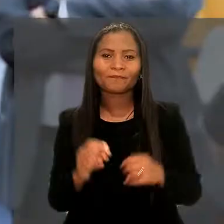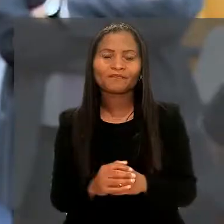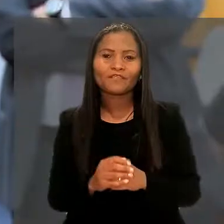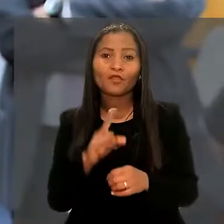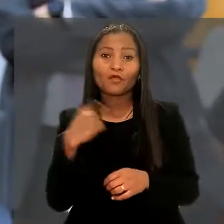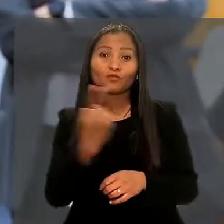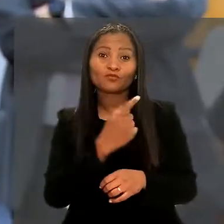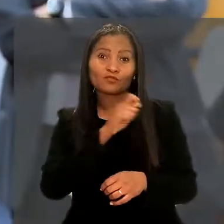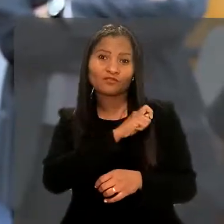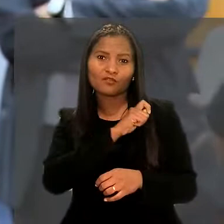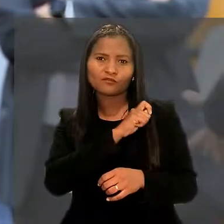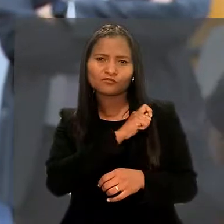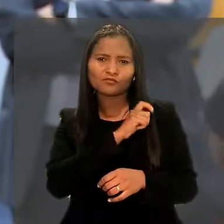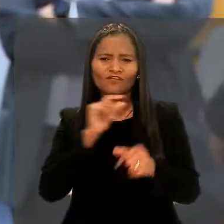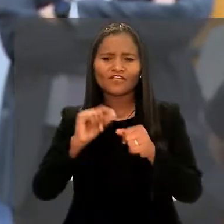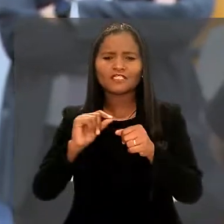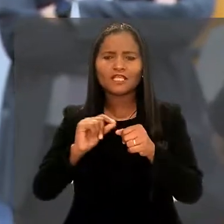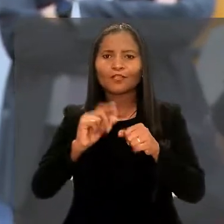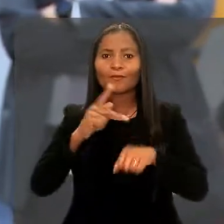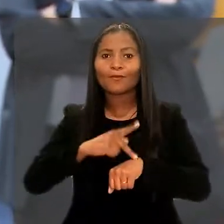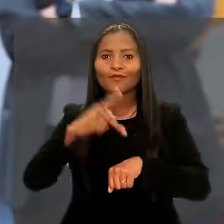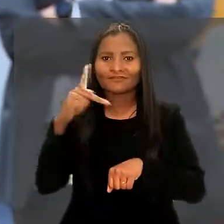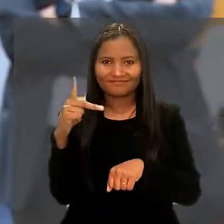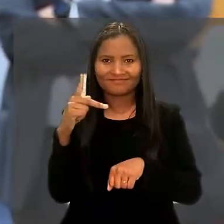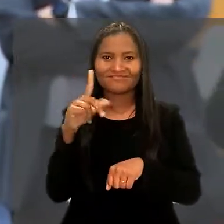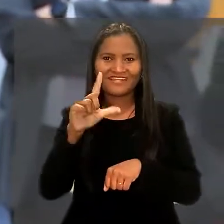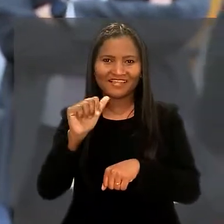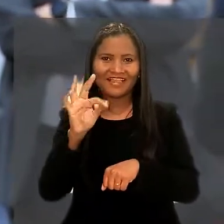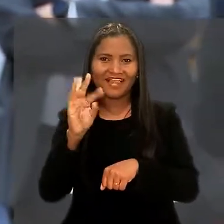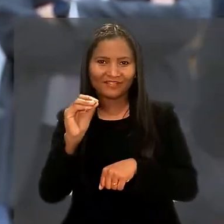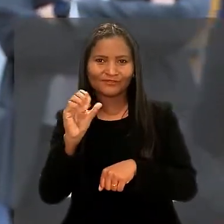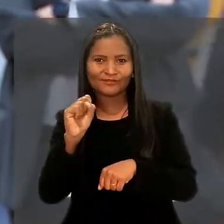"Os nossos alunos estão fazendo uma pós-graduação lato sensu.